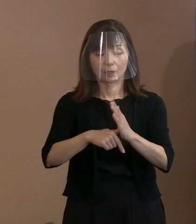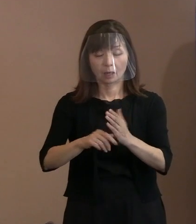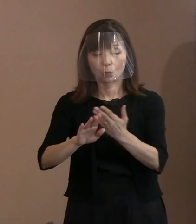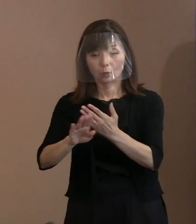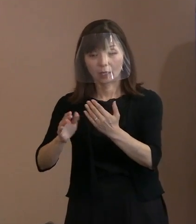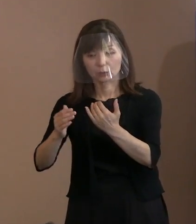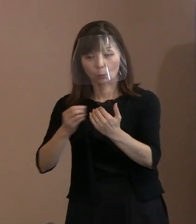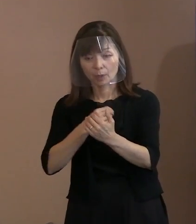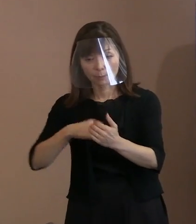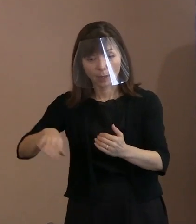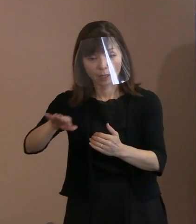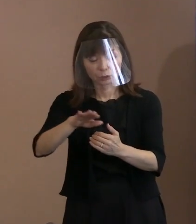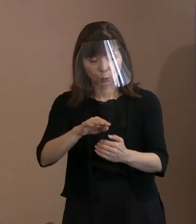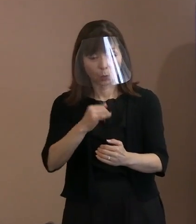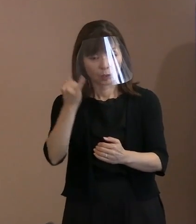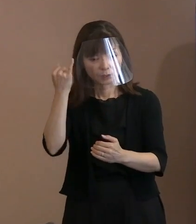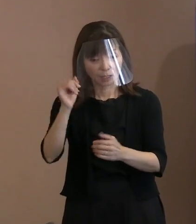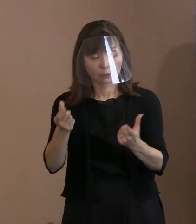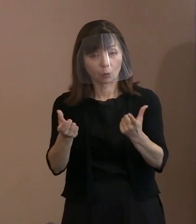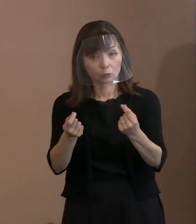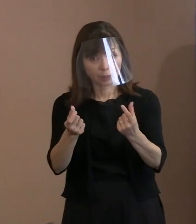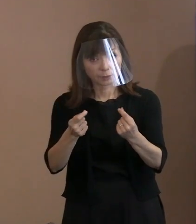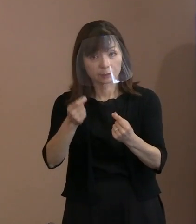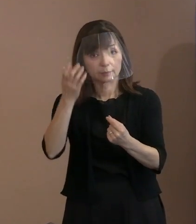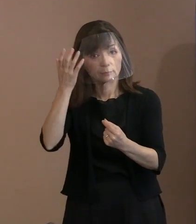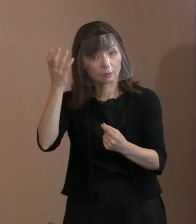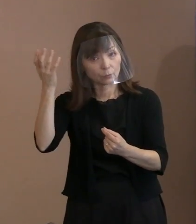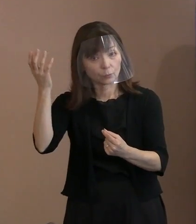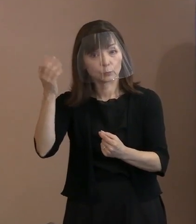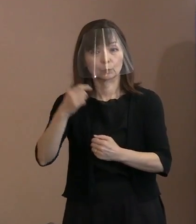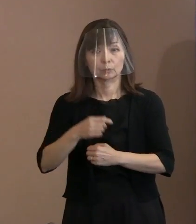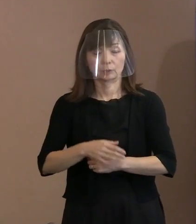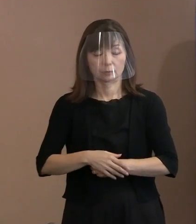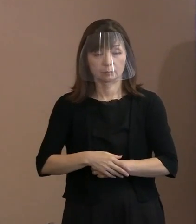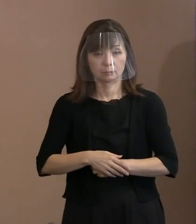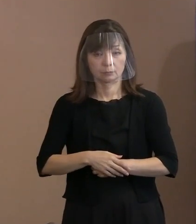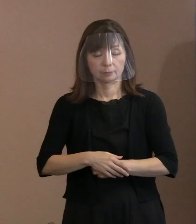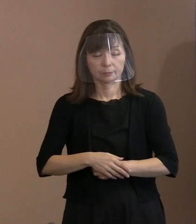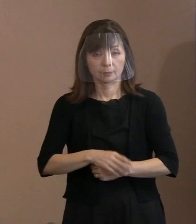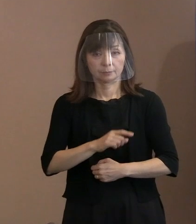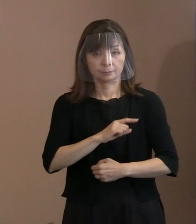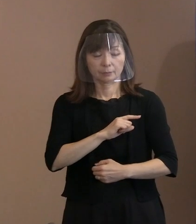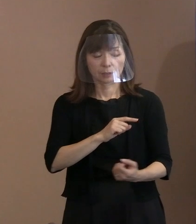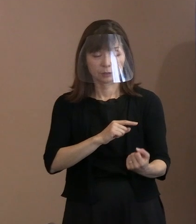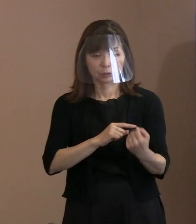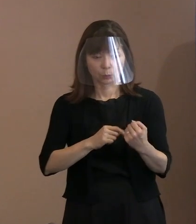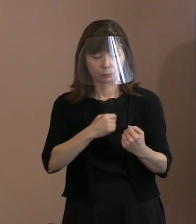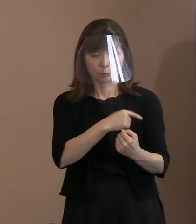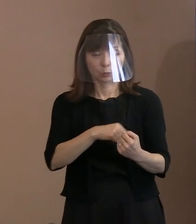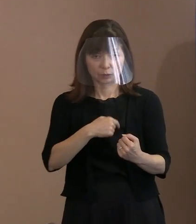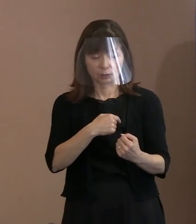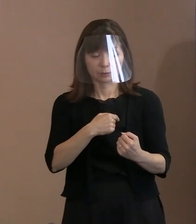その中で一番強い､ 志半ばにしながら思いが遂げなかった